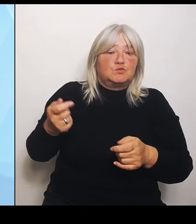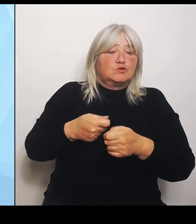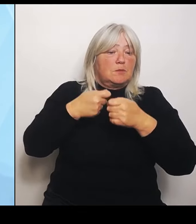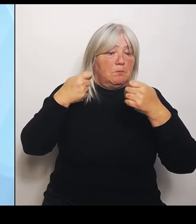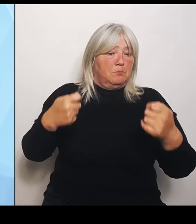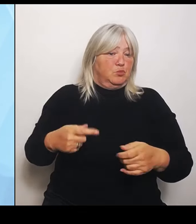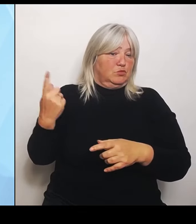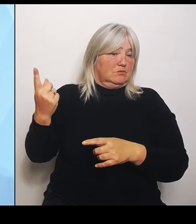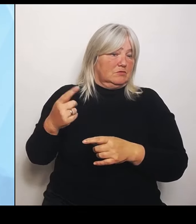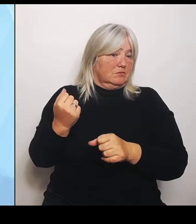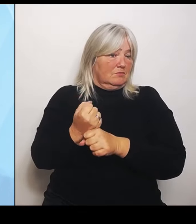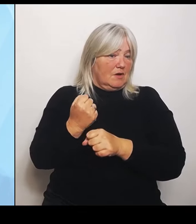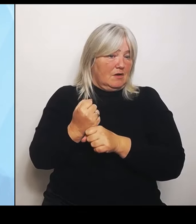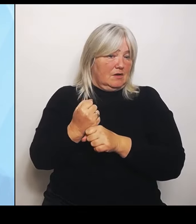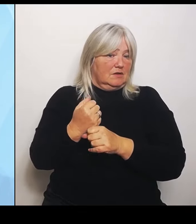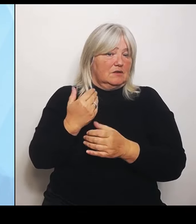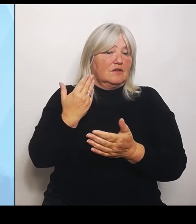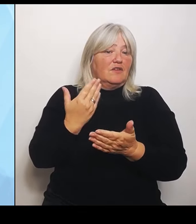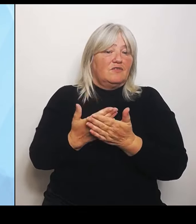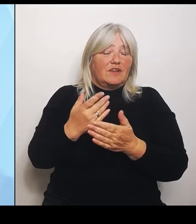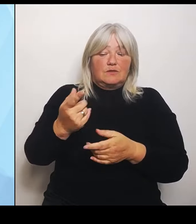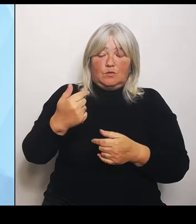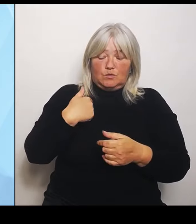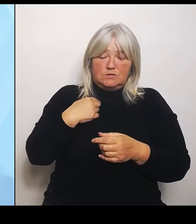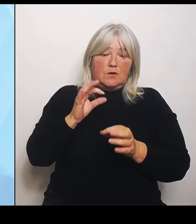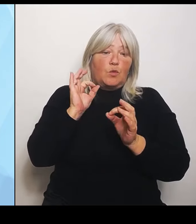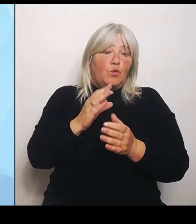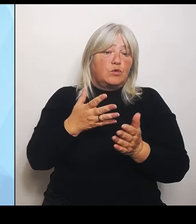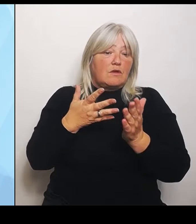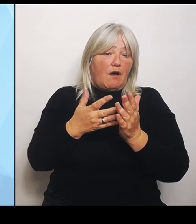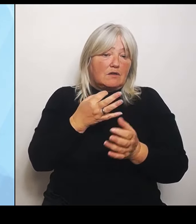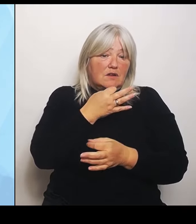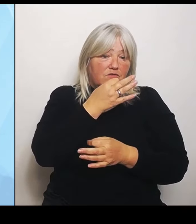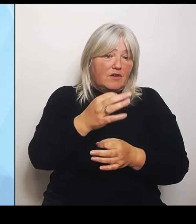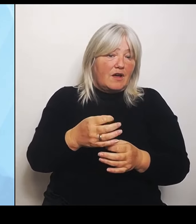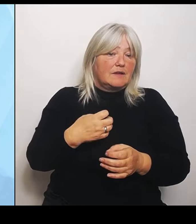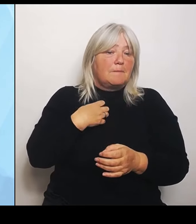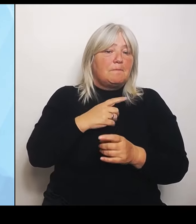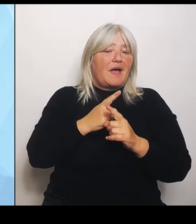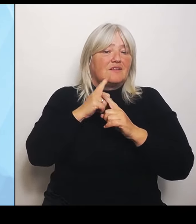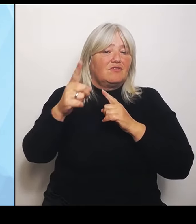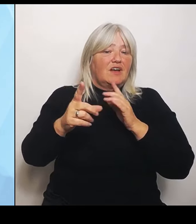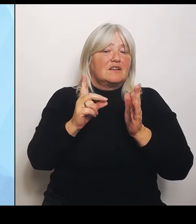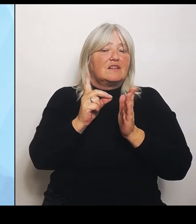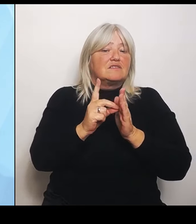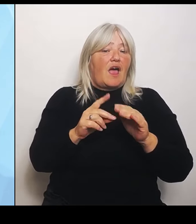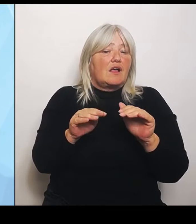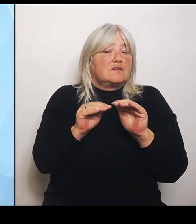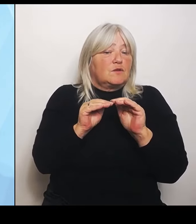Die bayernweite Datengrundlage, die wir jetzt erhoben haben, die ist jetzt in den letzten Zügen. Wir müssen jetzt noch ein paar Dinge